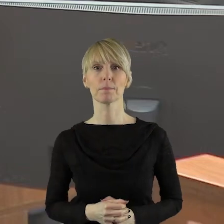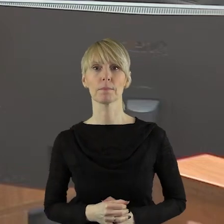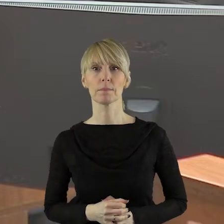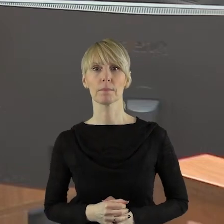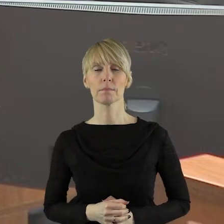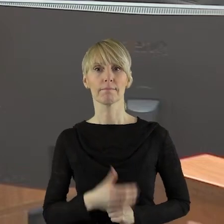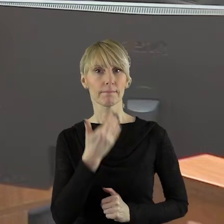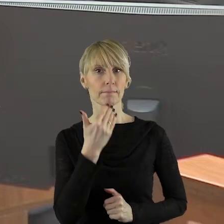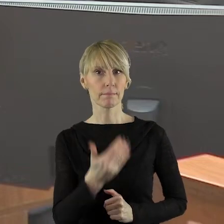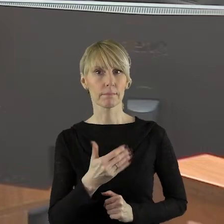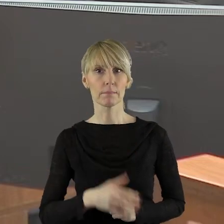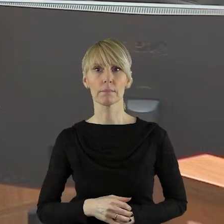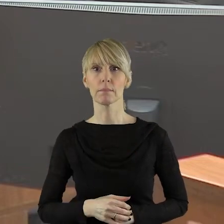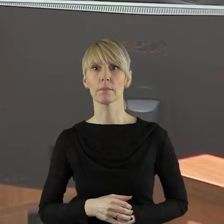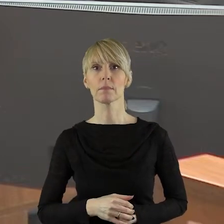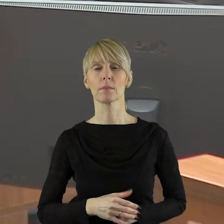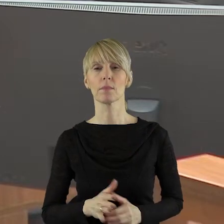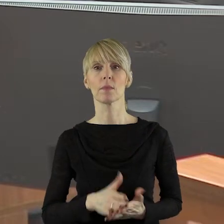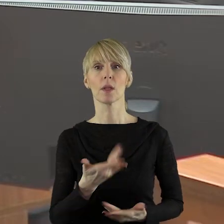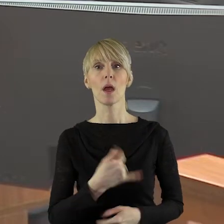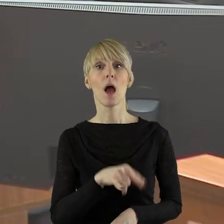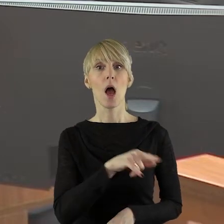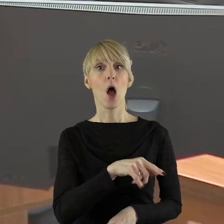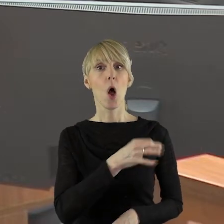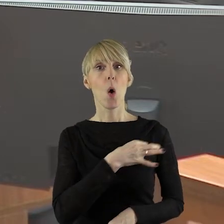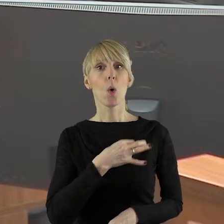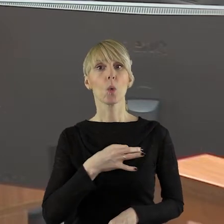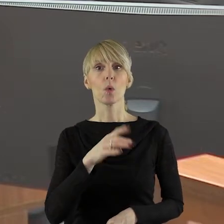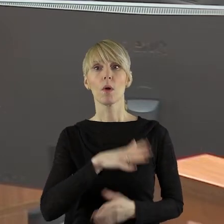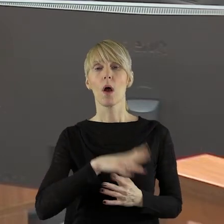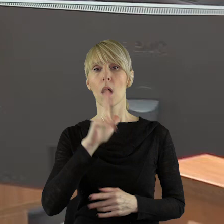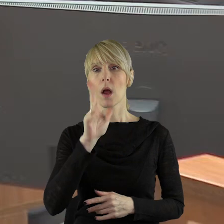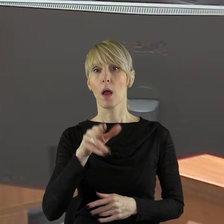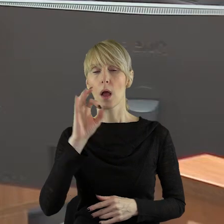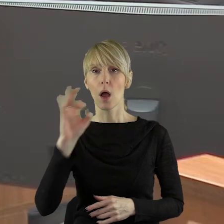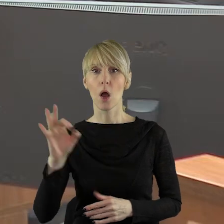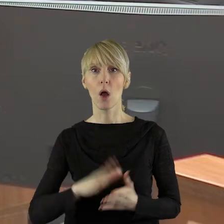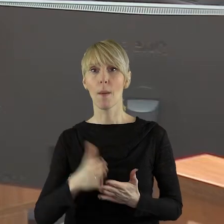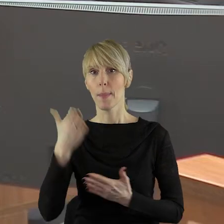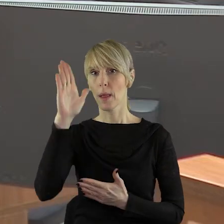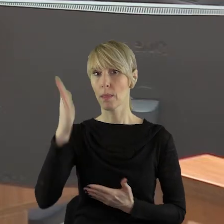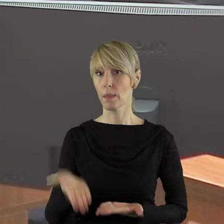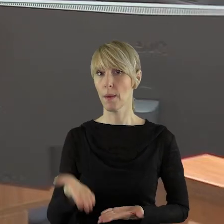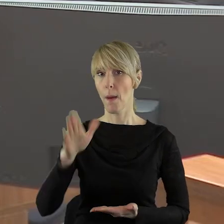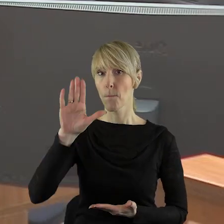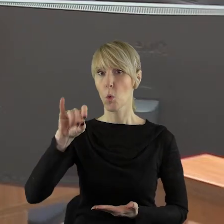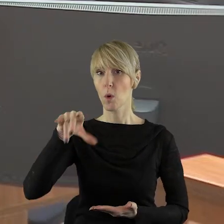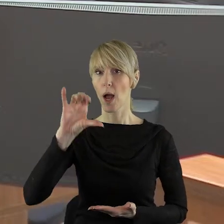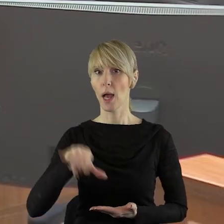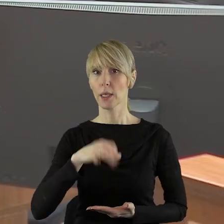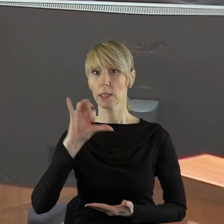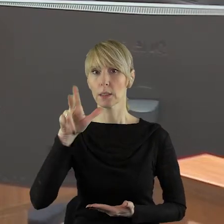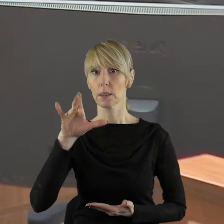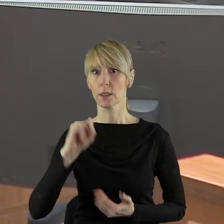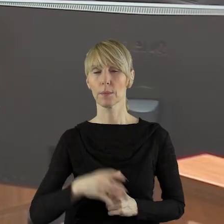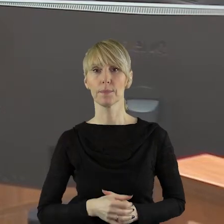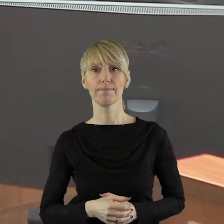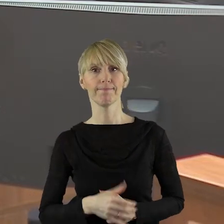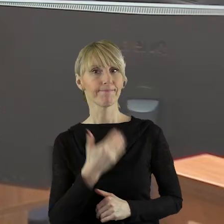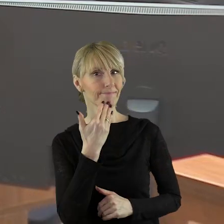Dziękuję bardzo. W imieniu klubu Koalicja Obywatelska przewodniczący klubu pan radny Marcin Bugajski. Proszę bardzo, panie radny.